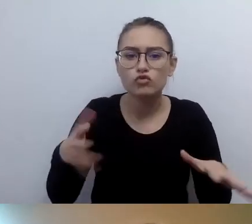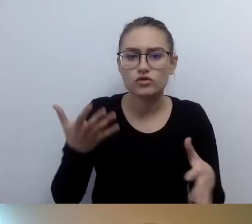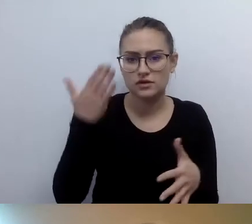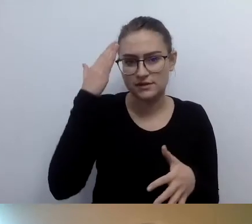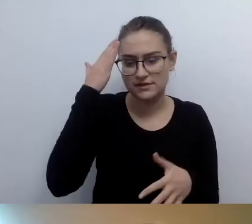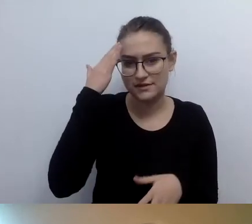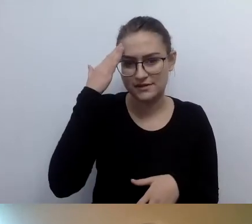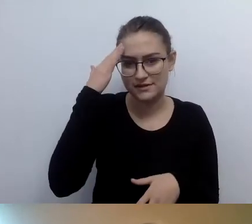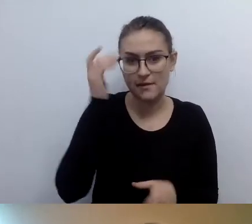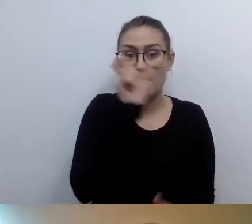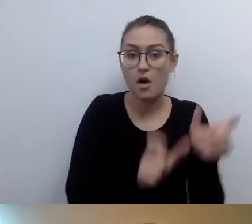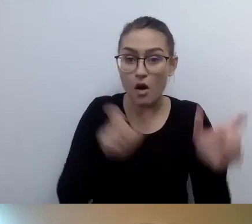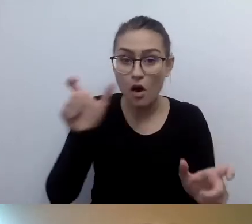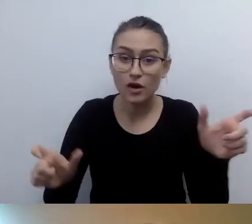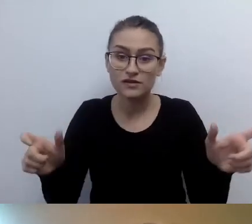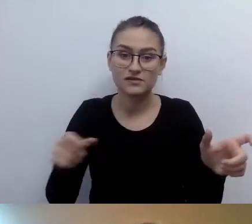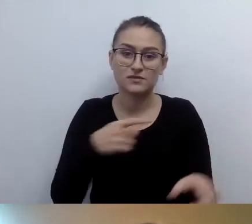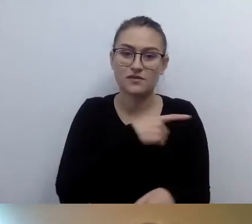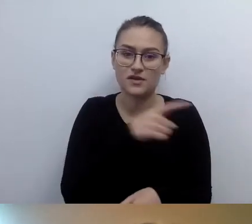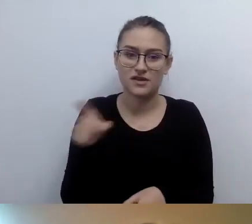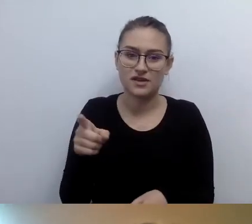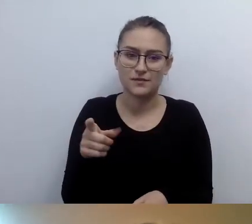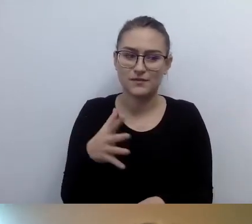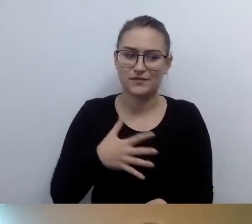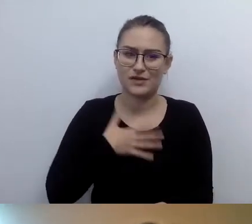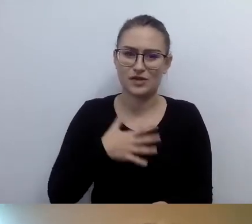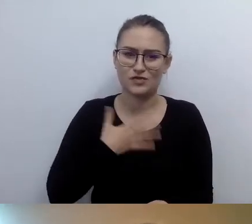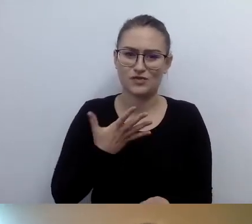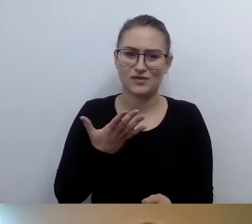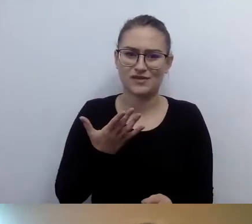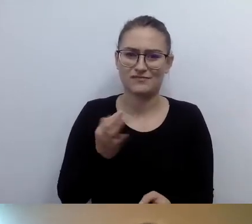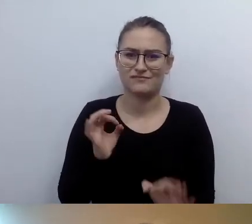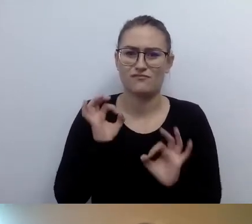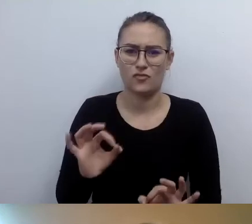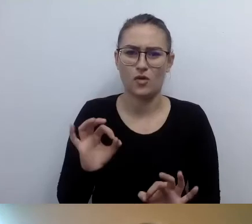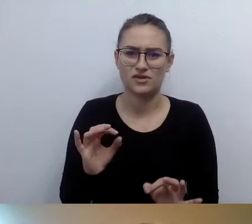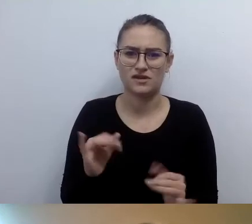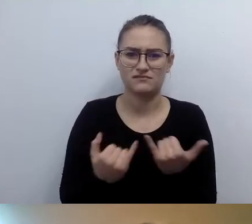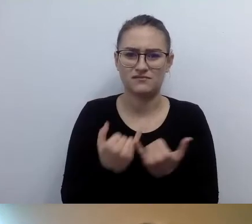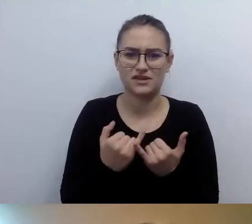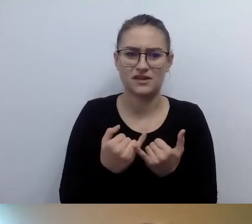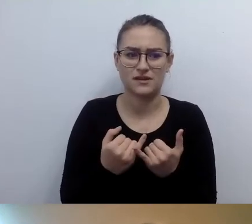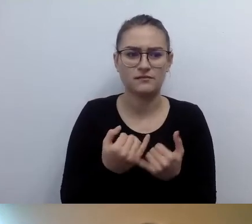żeby je opisywać w przestrzeni publicznej. Traktują to bardzo intymnie. Uszanujmy tę intymność.